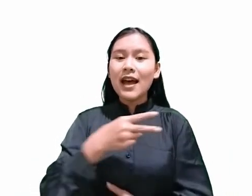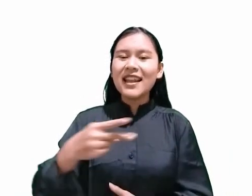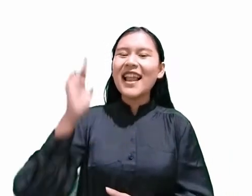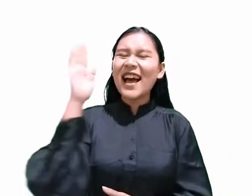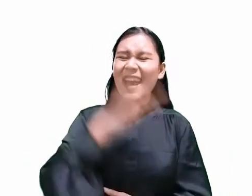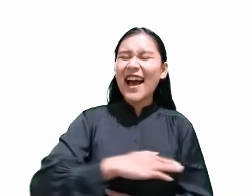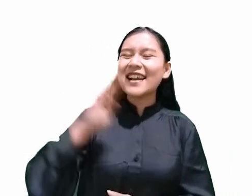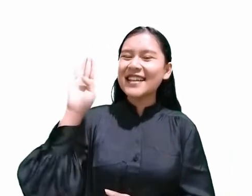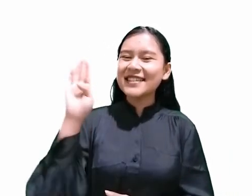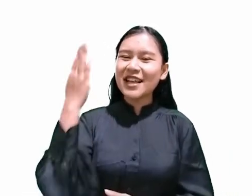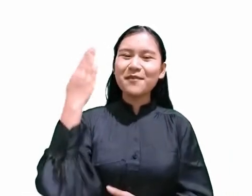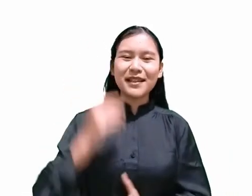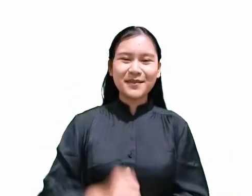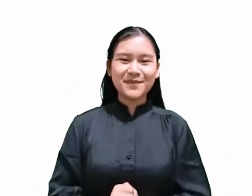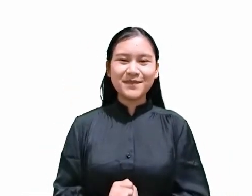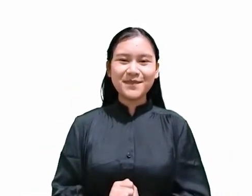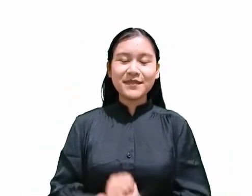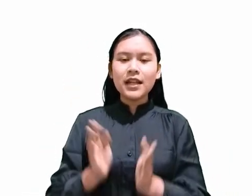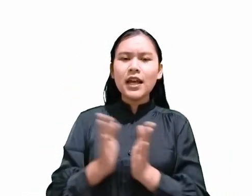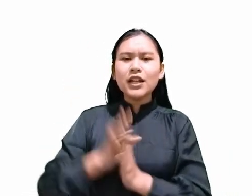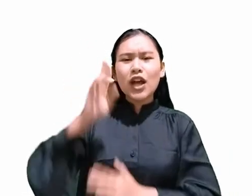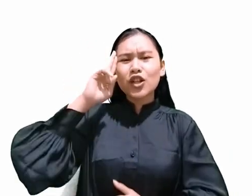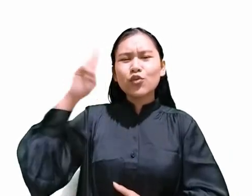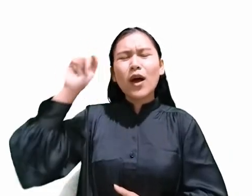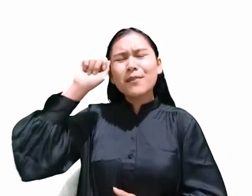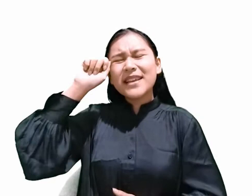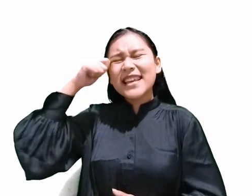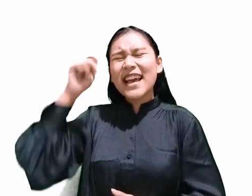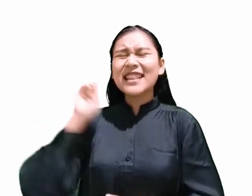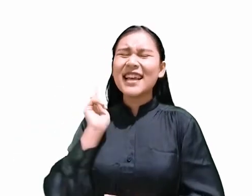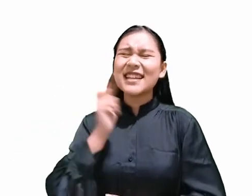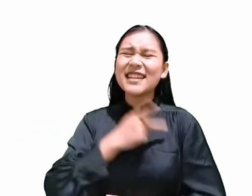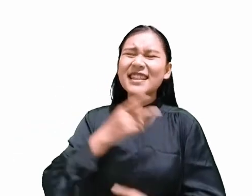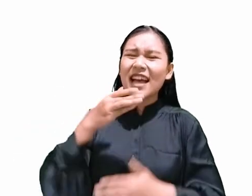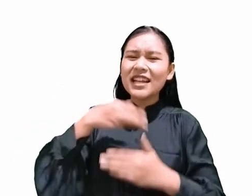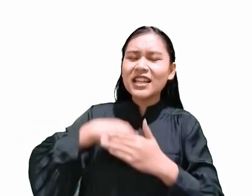dan Tuhan ingatkan kita di dalam sepuluh hukum